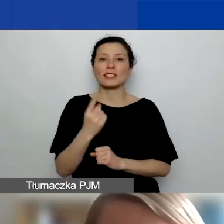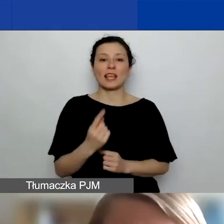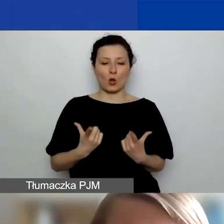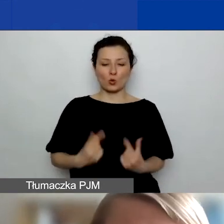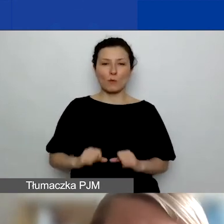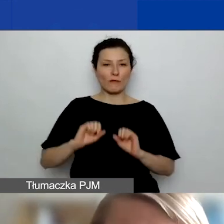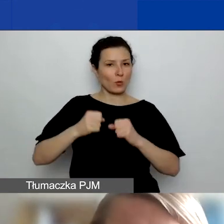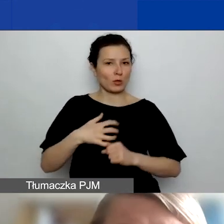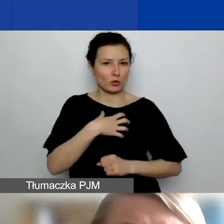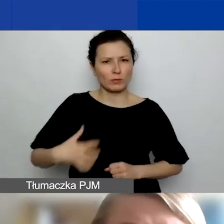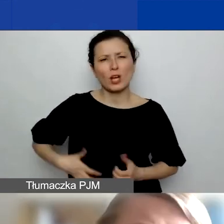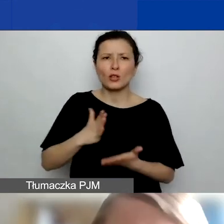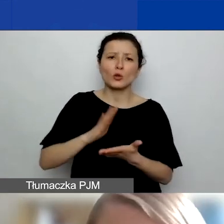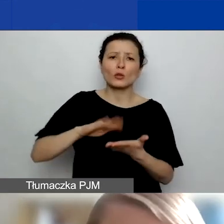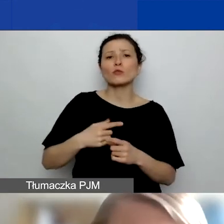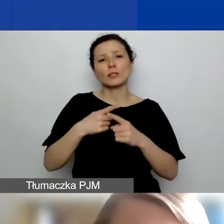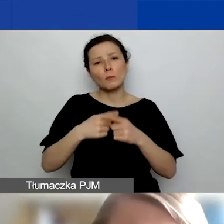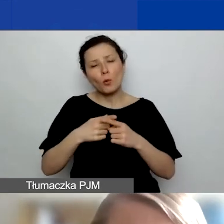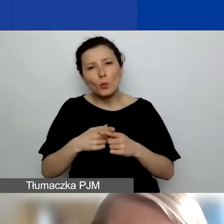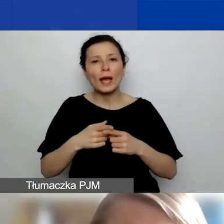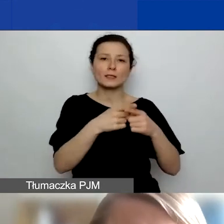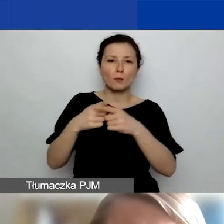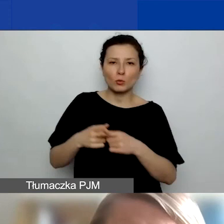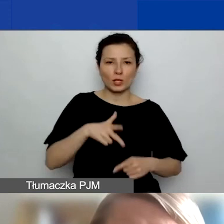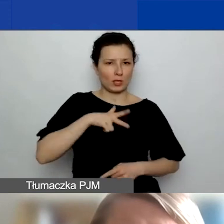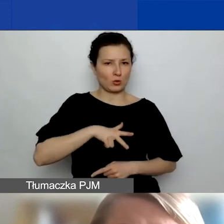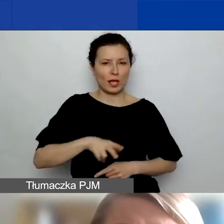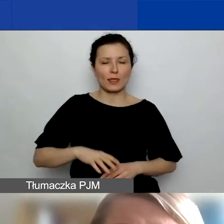tylko raczej różnego typu spółki, spółdzielnie socjalne itd.